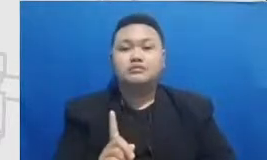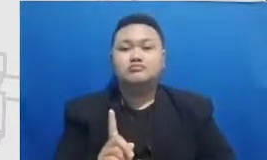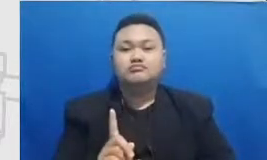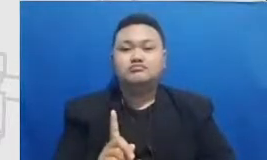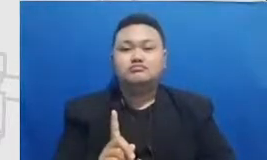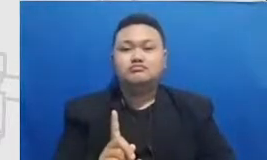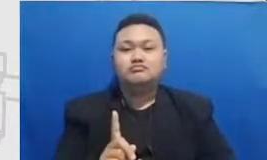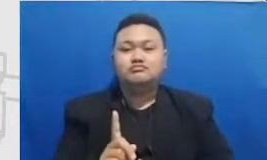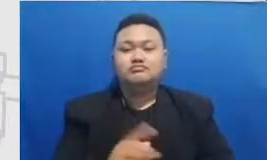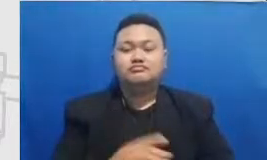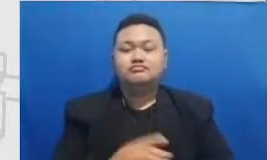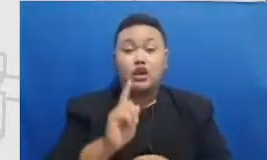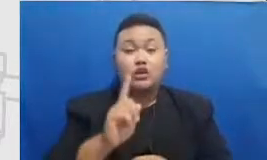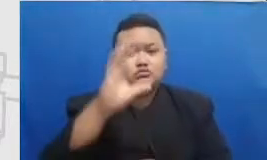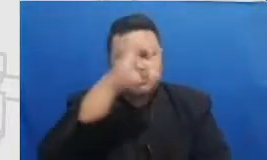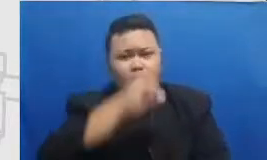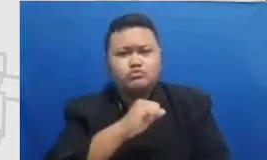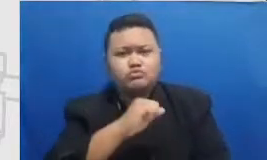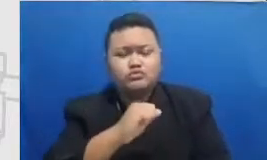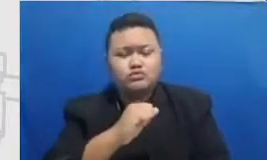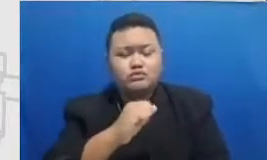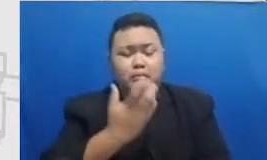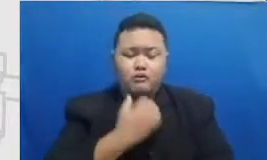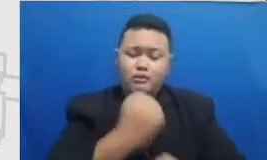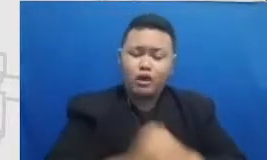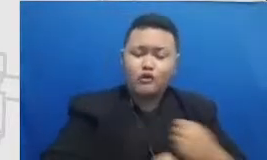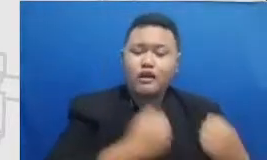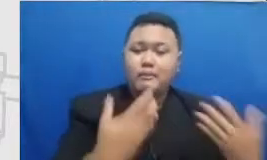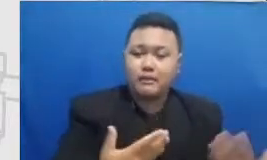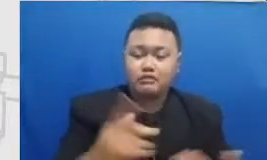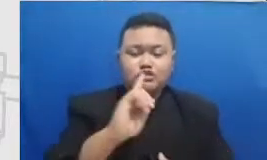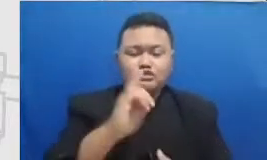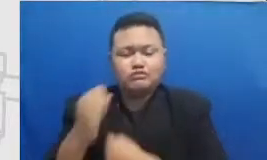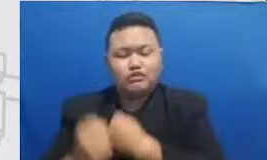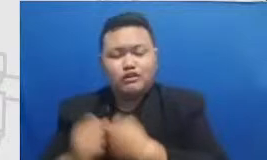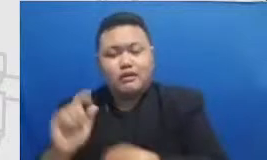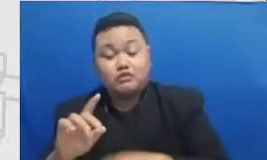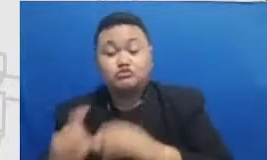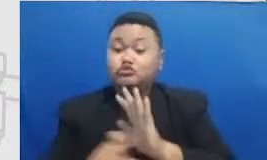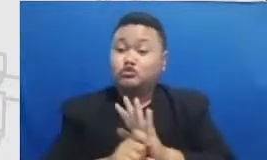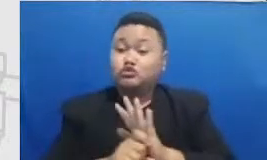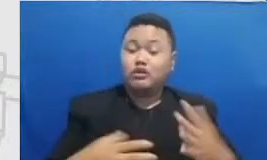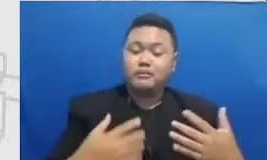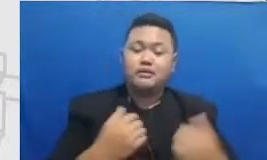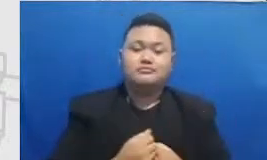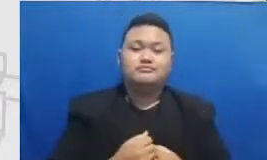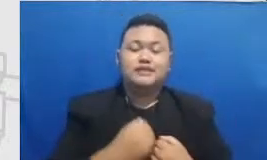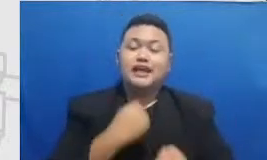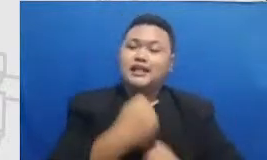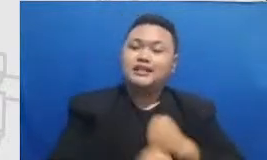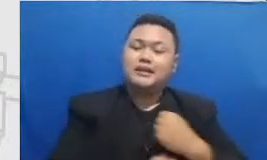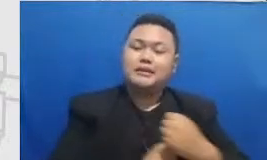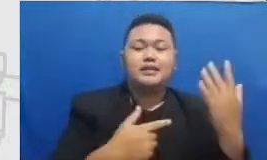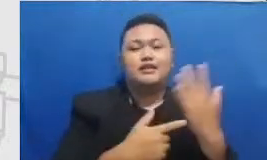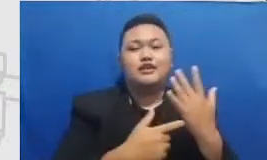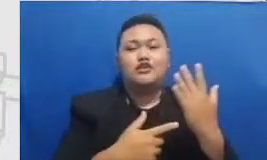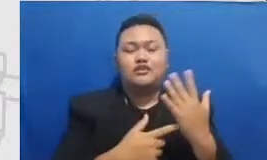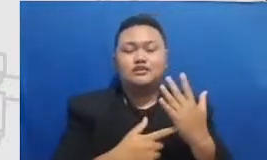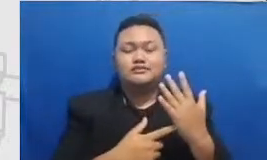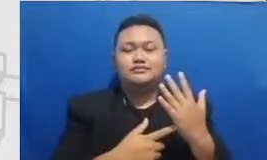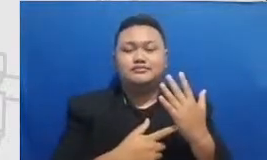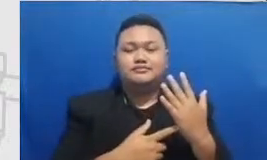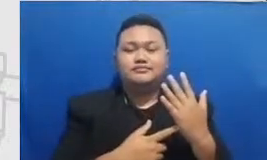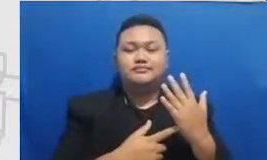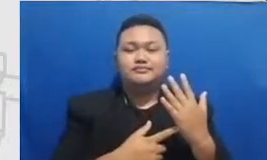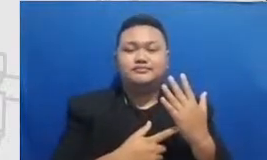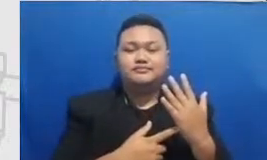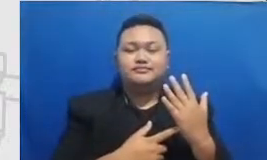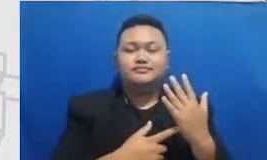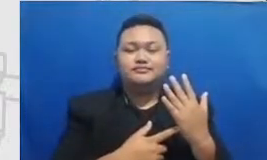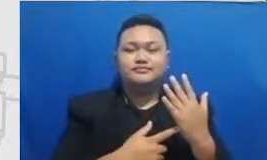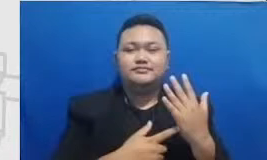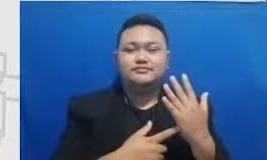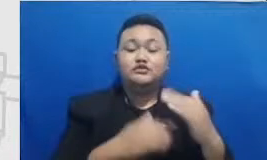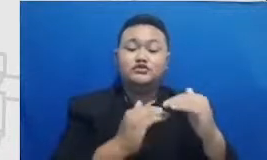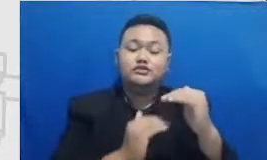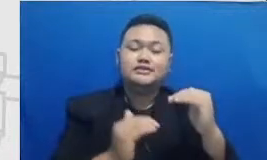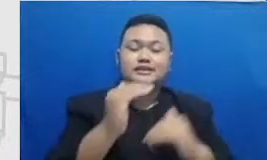misalnya untuk keterampilan teknologi untuk di tingkat substitusi yang lebih lanjut Bapak